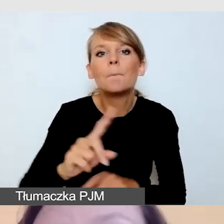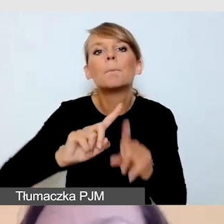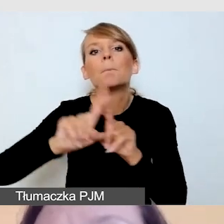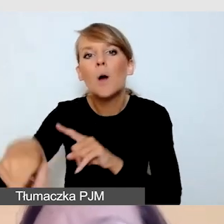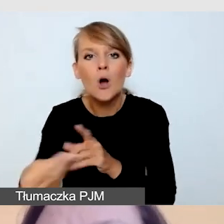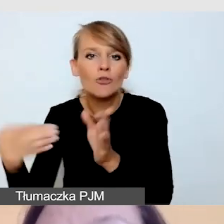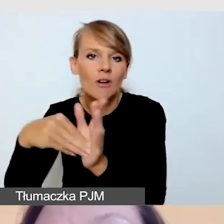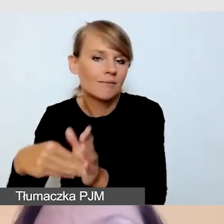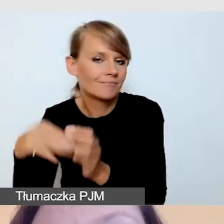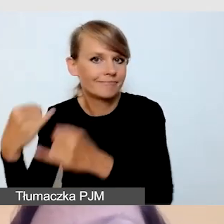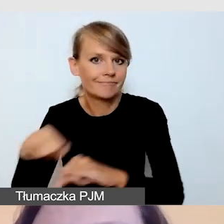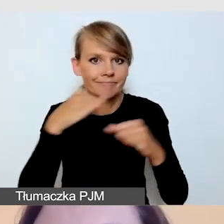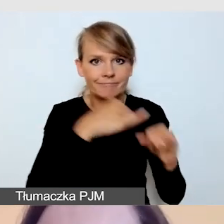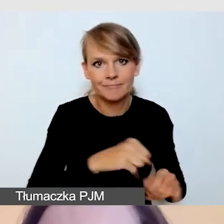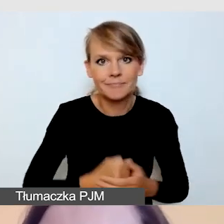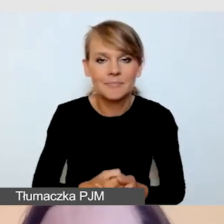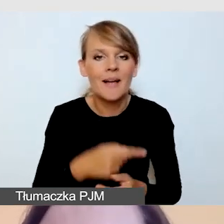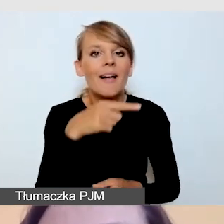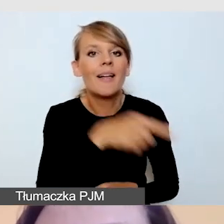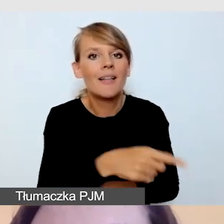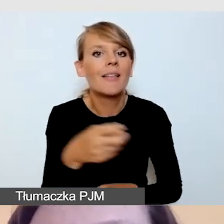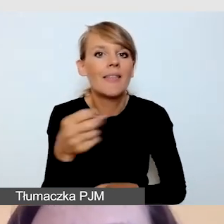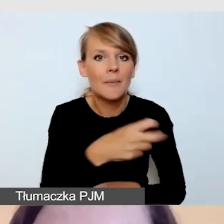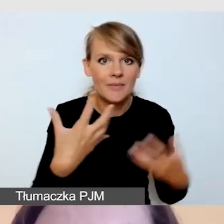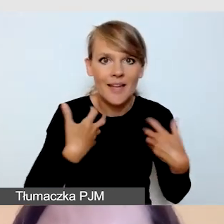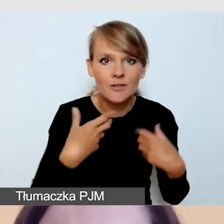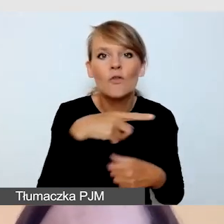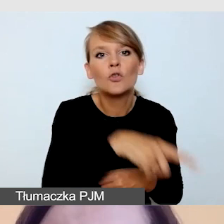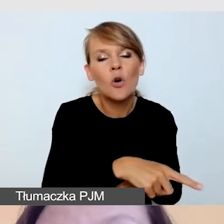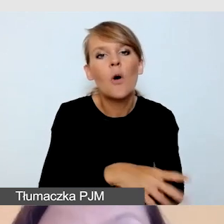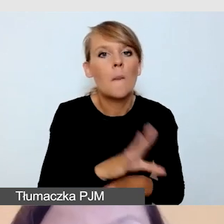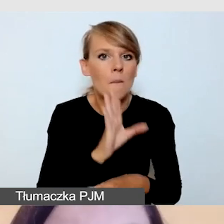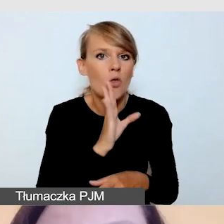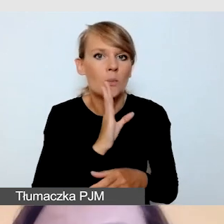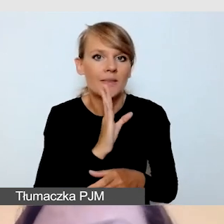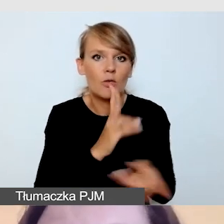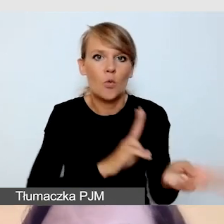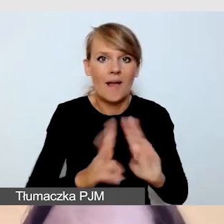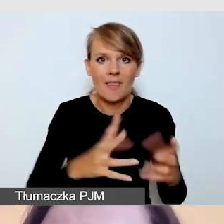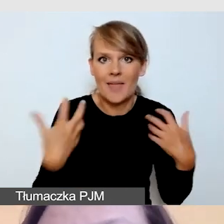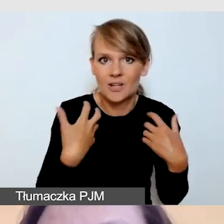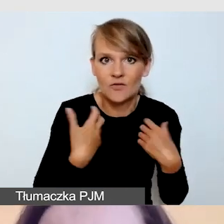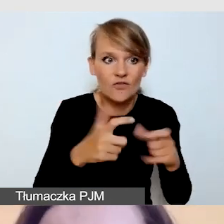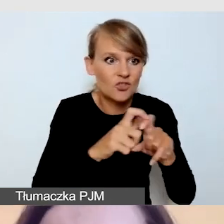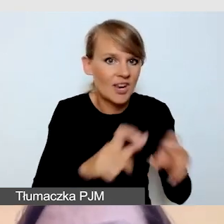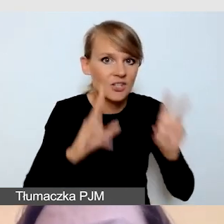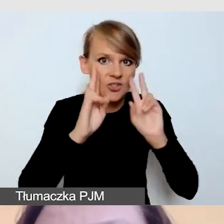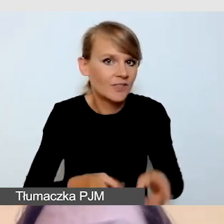Są one jedną z form tłumaczenia na żywo. Powstają w czasie rzeczywistym, bez kodów czasowych. To znaczy,